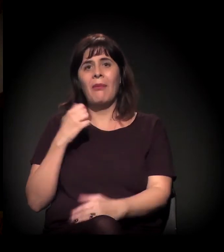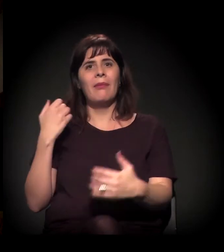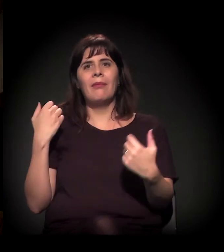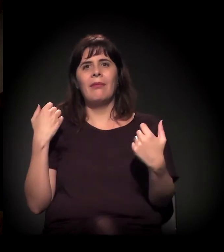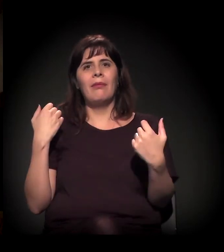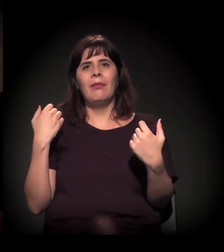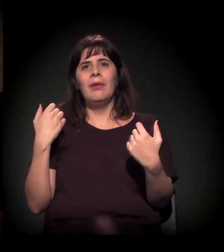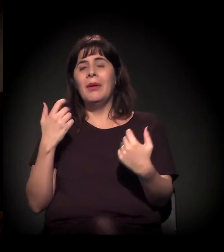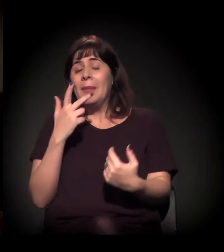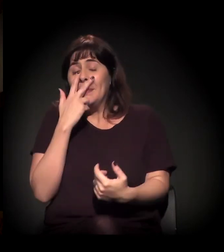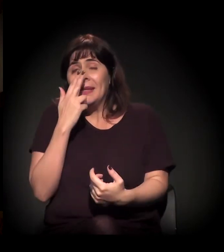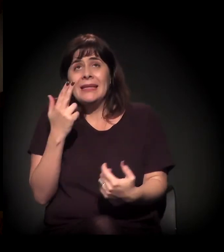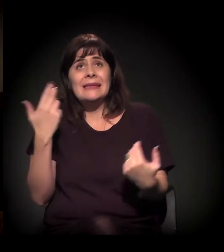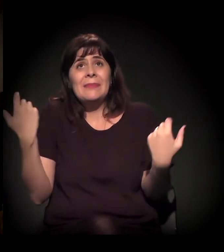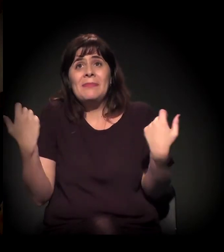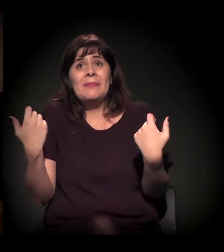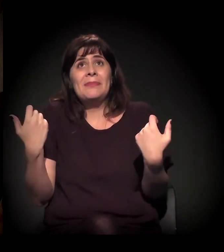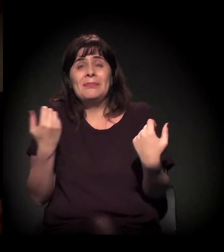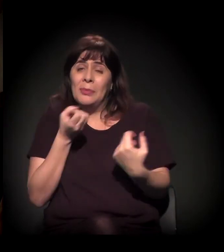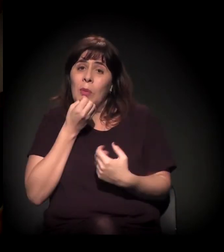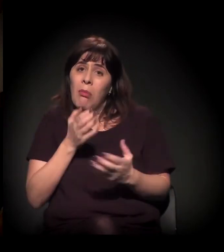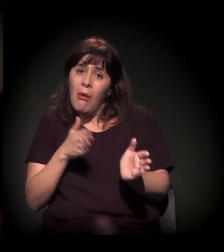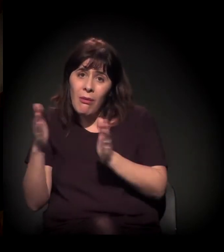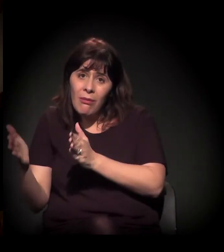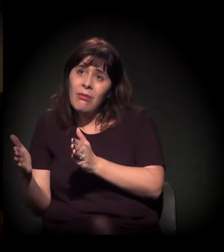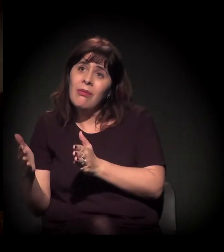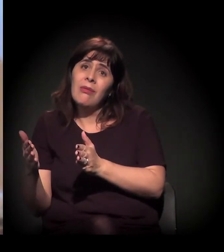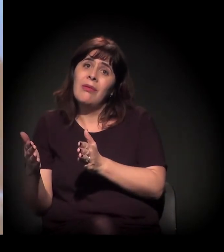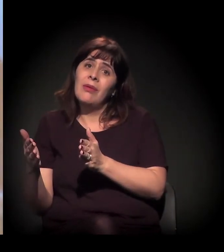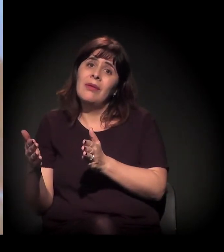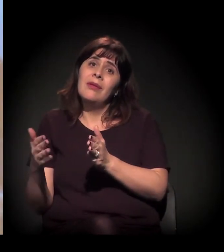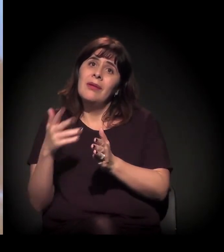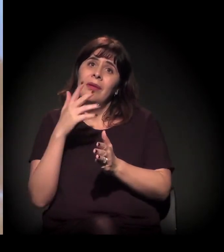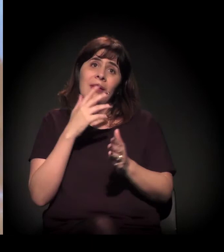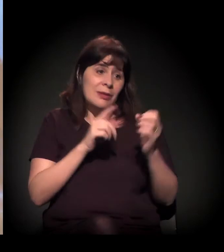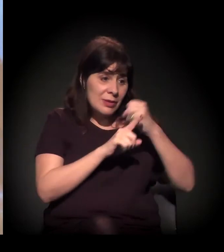Quer dizer, por um lado, é boa essa ação, essa contra-ação,